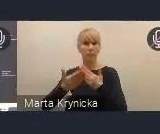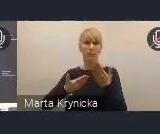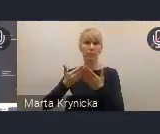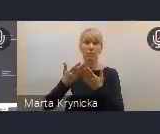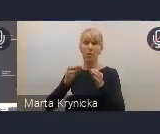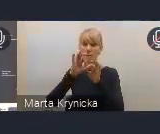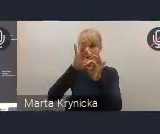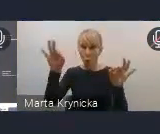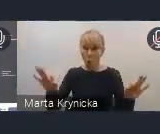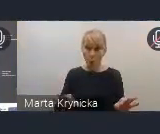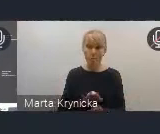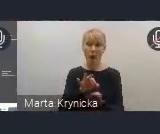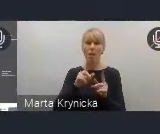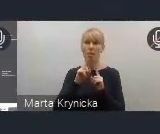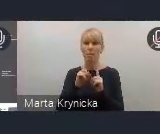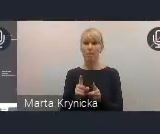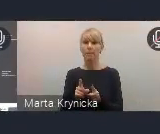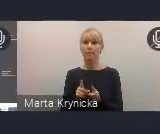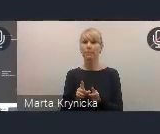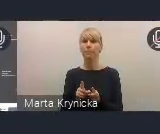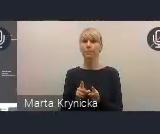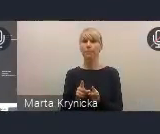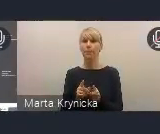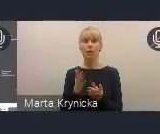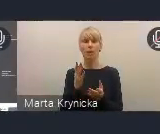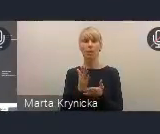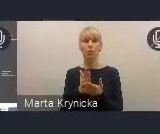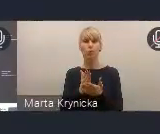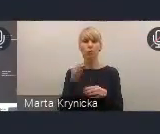Mam na myśli przygotowanie i organizację przez Polskę